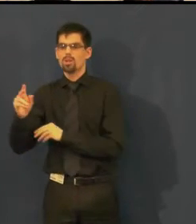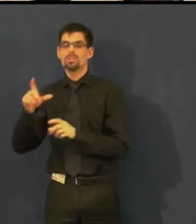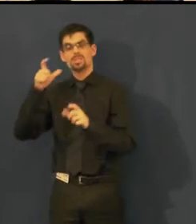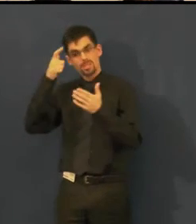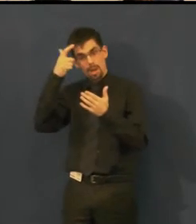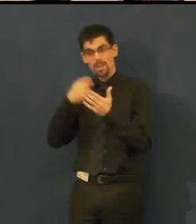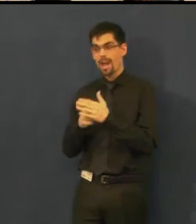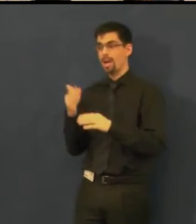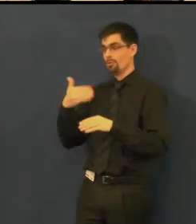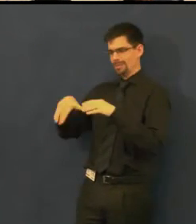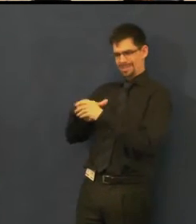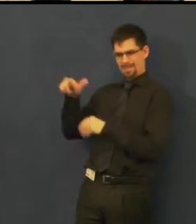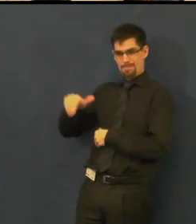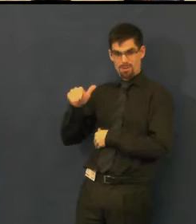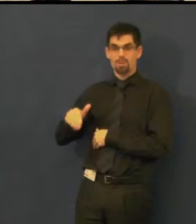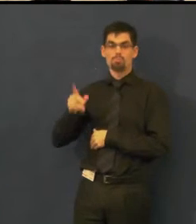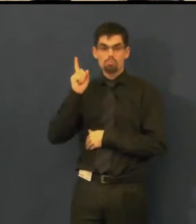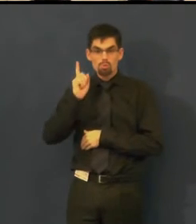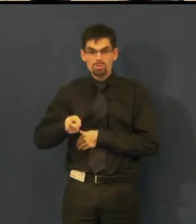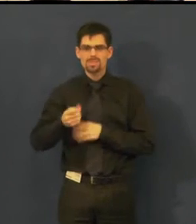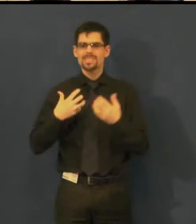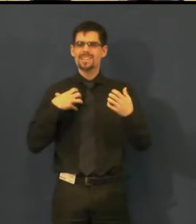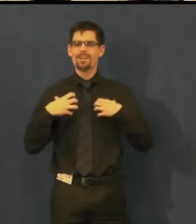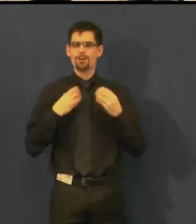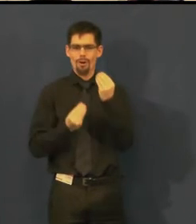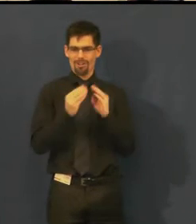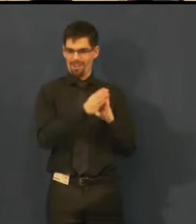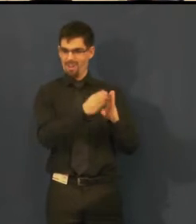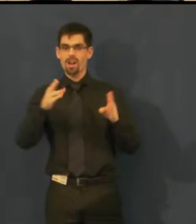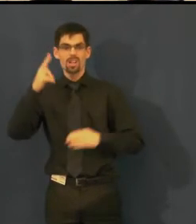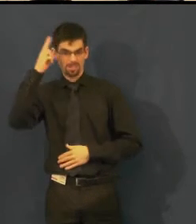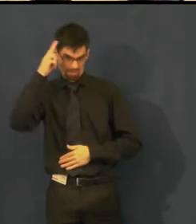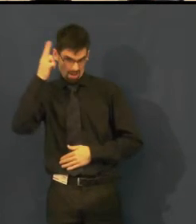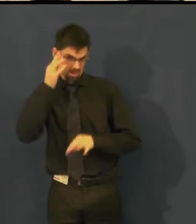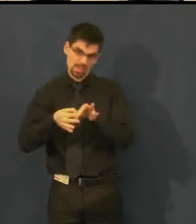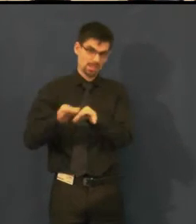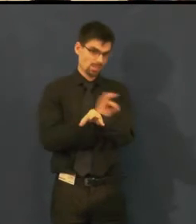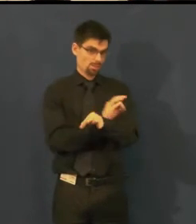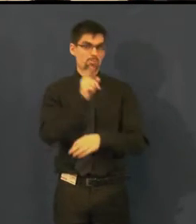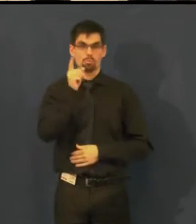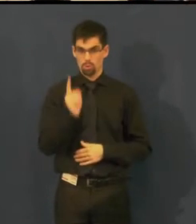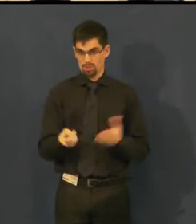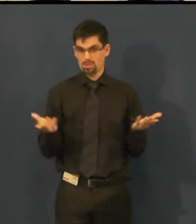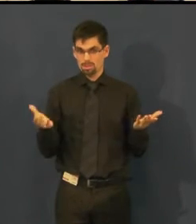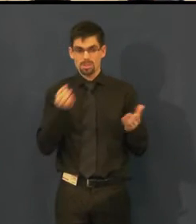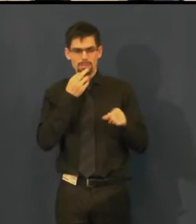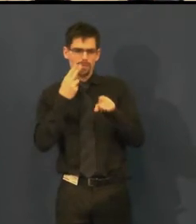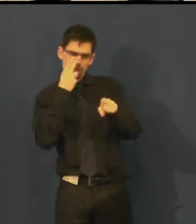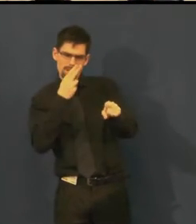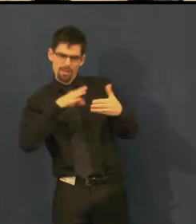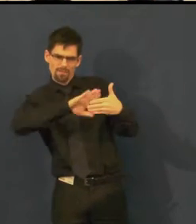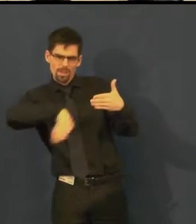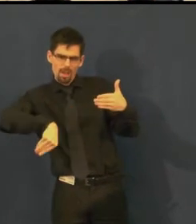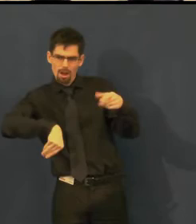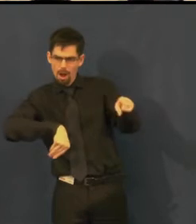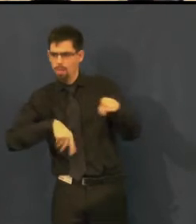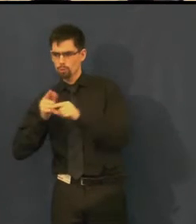že to titulkovací zařízení mu umožňuje jít dopředu, dozadu, když se někdo zapomene, nějaká postava nepřijde včas,